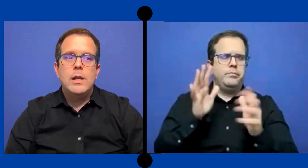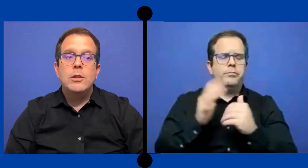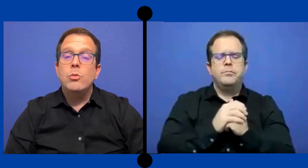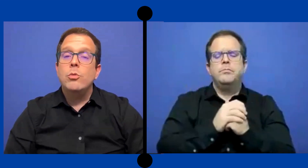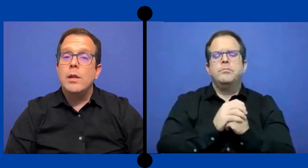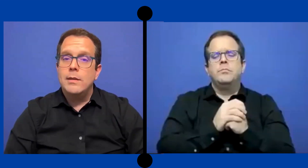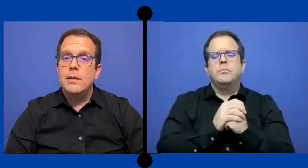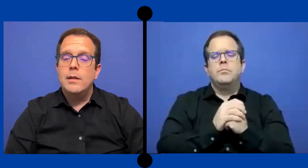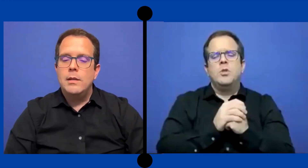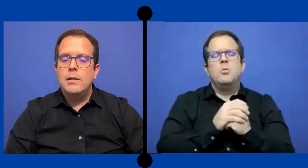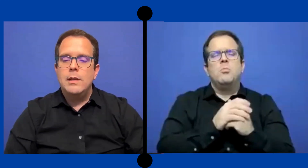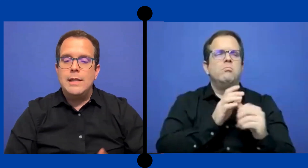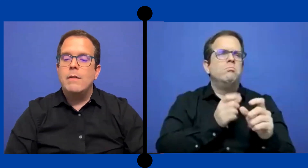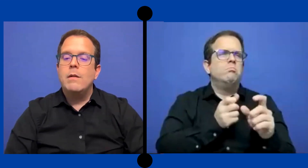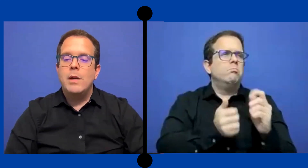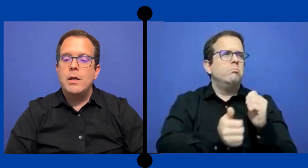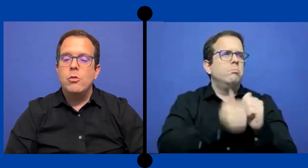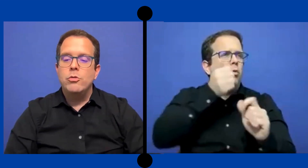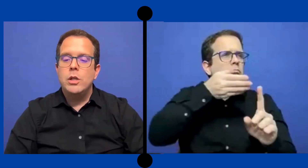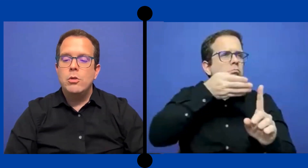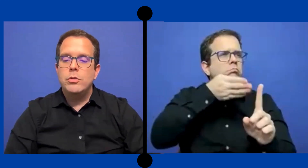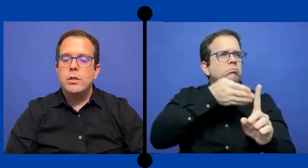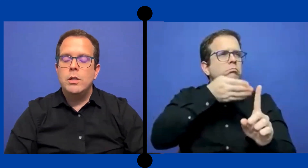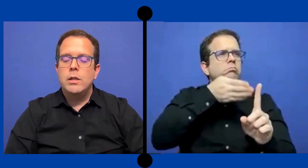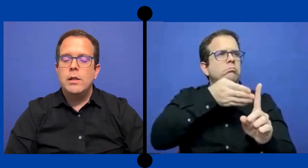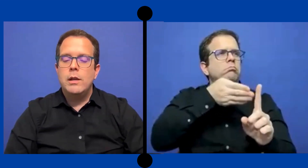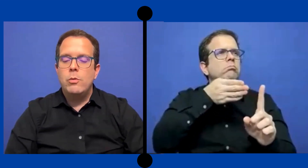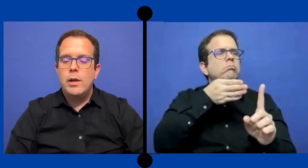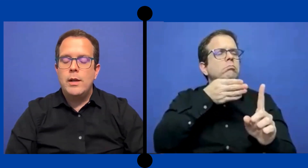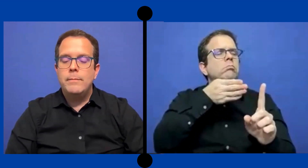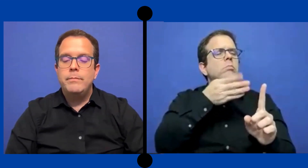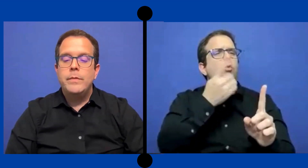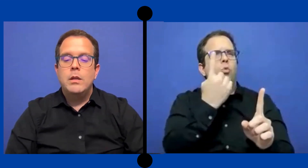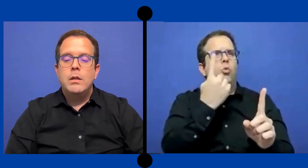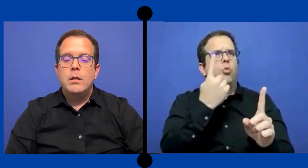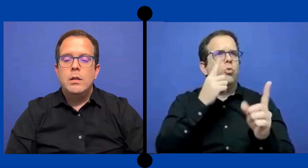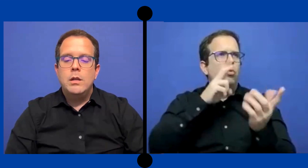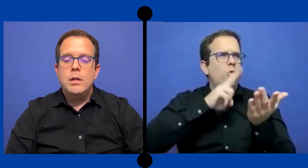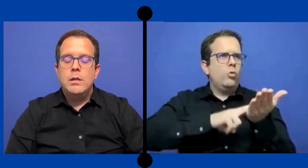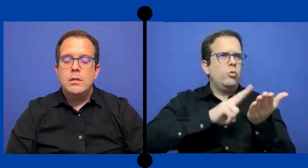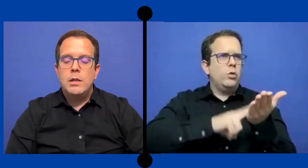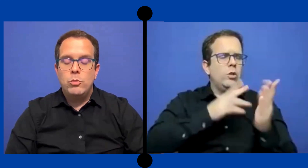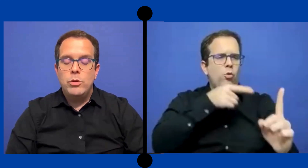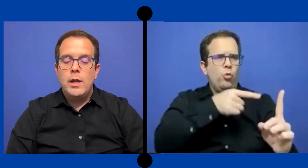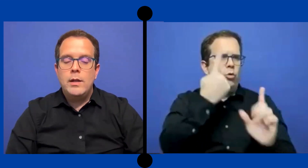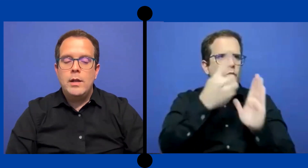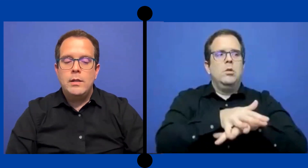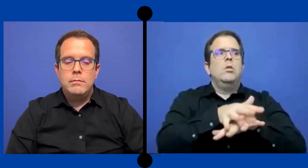las estudiante estaba mas que en 11 y 12 en la escuela secundaria